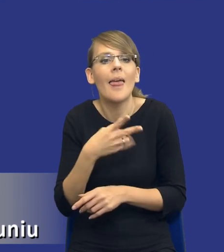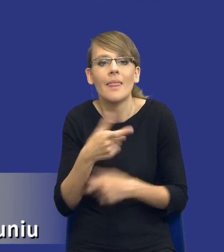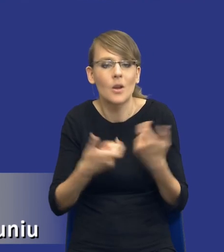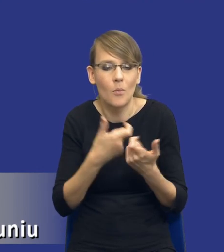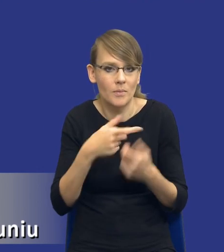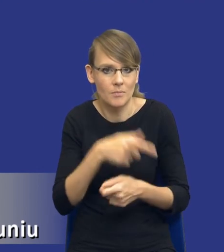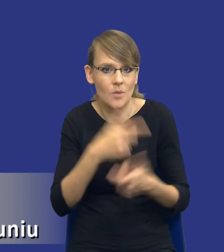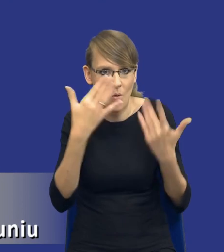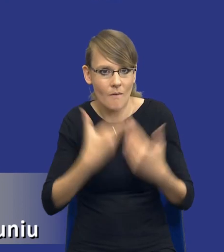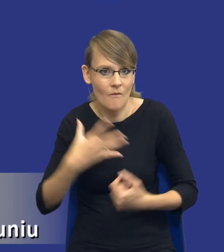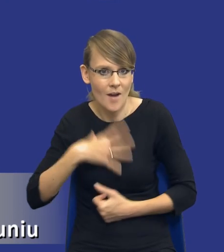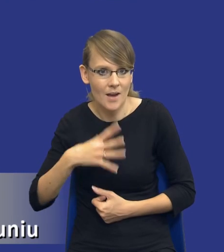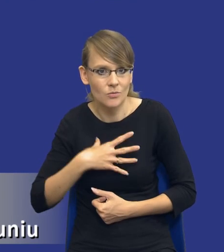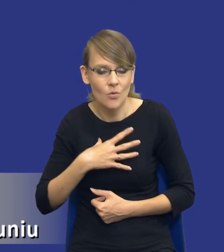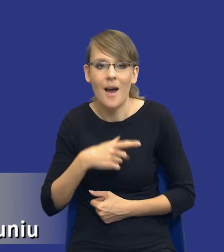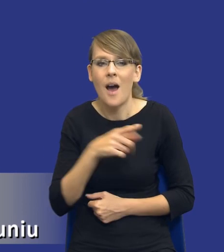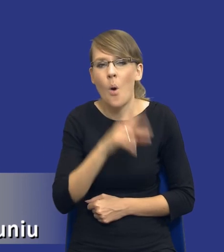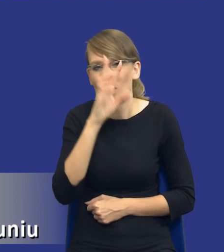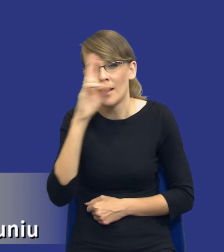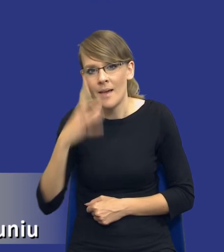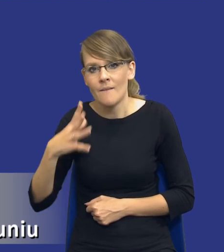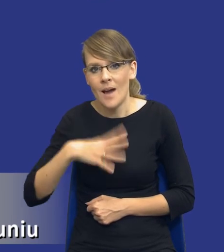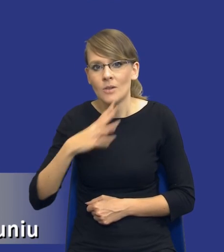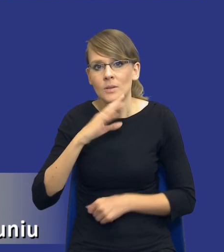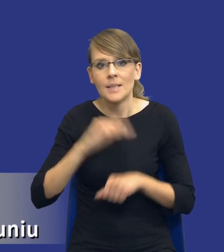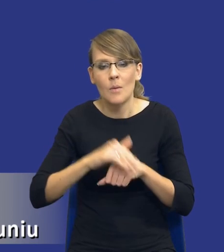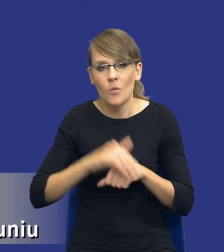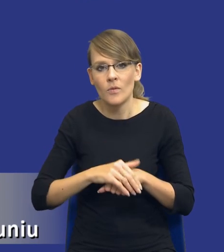Zakładam więc, że orientacyjna wartość zamówienia będzie wynikała po prostu z